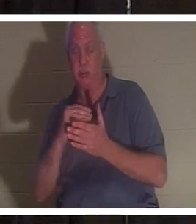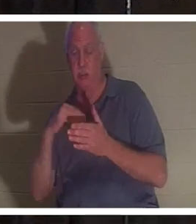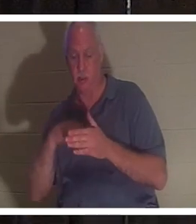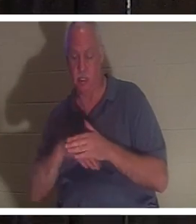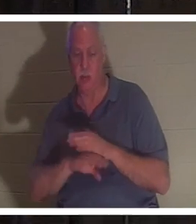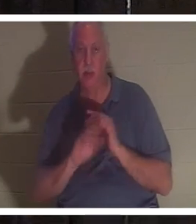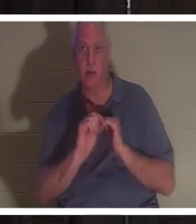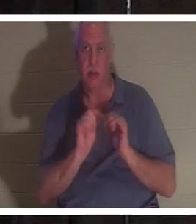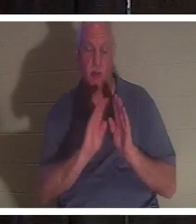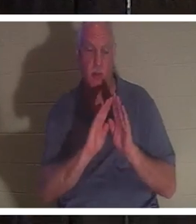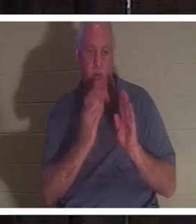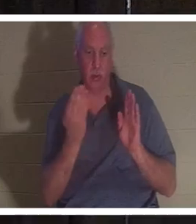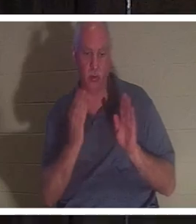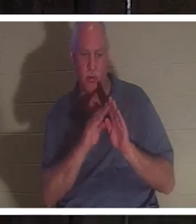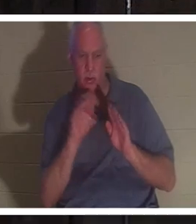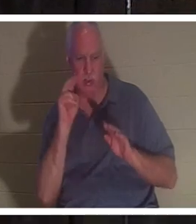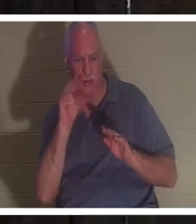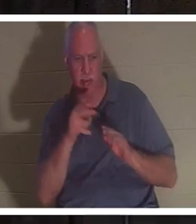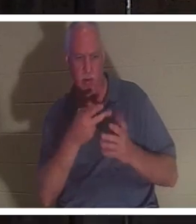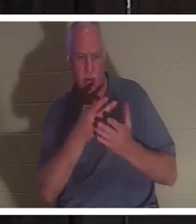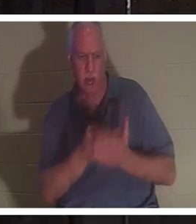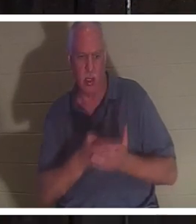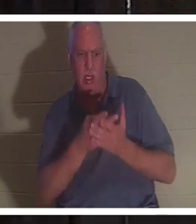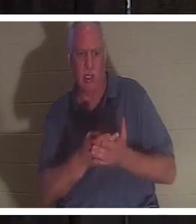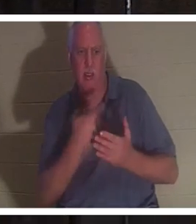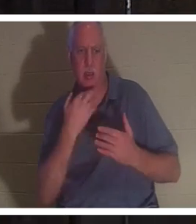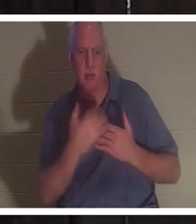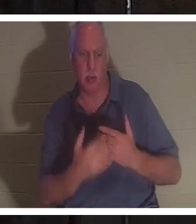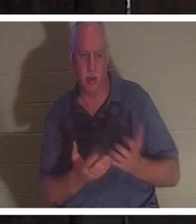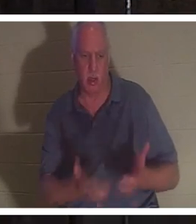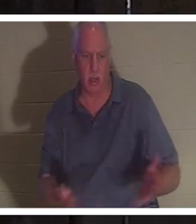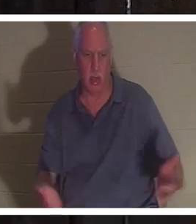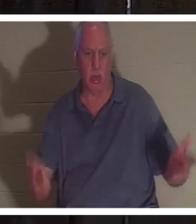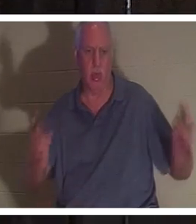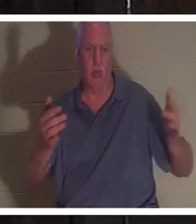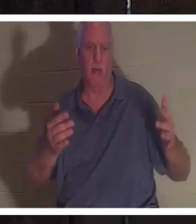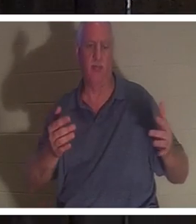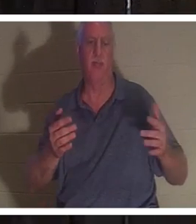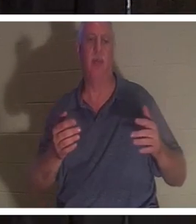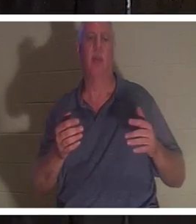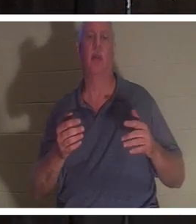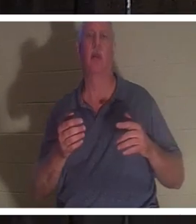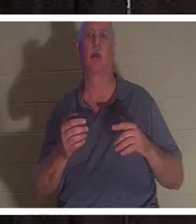दरवाज़ा धक्का देकर खोला, उसने देखा कि वह खून से लथपथ पड़ी हुई थी। उसने उसकी नाड़ी का परीक्षण किया तो कोई नाड़ी नहीं थी।